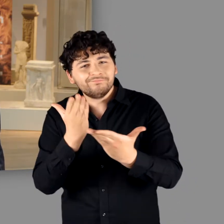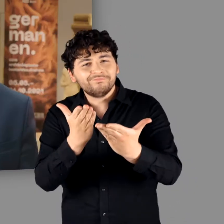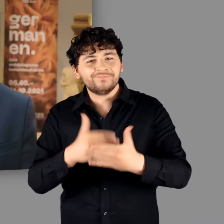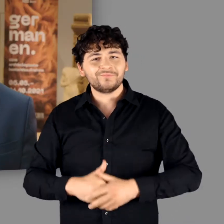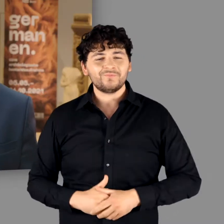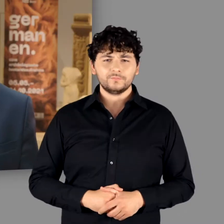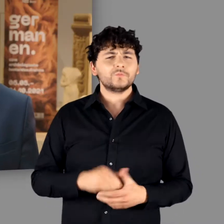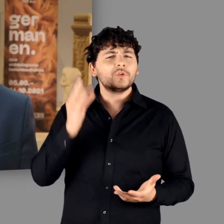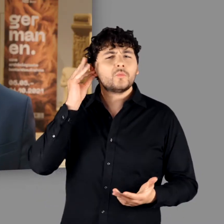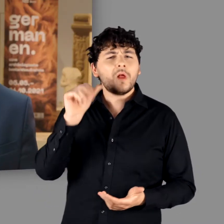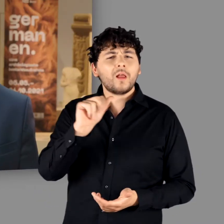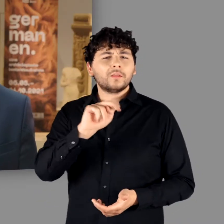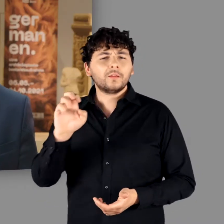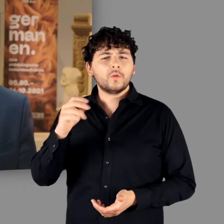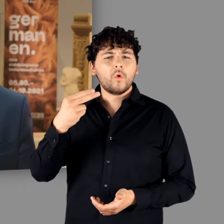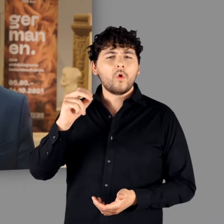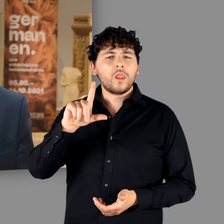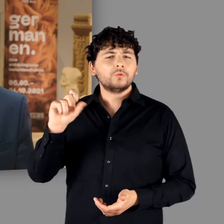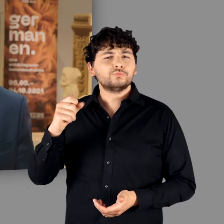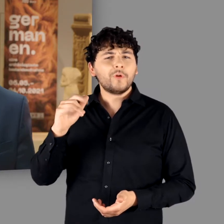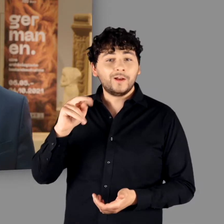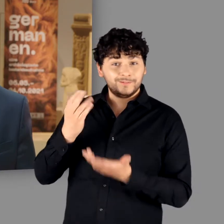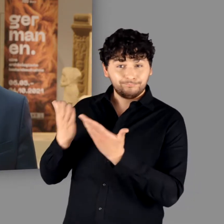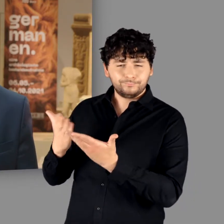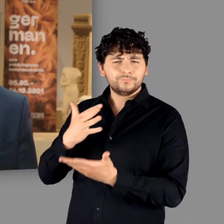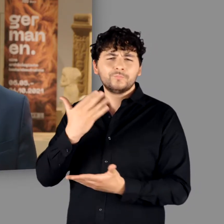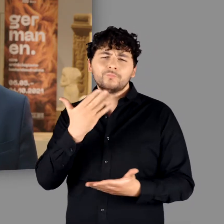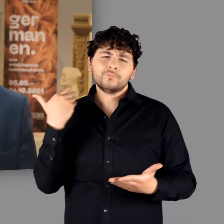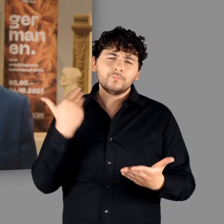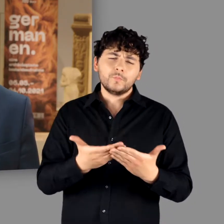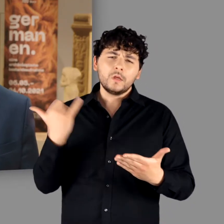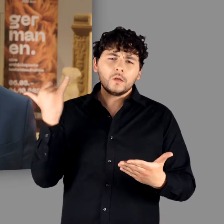Frau Henk-Hollstein, Sie haben während der vergangenen Jahre mit großem Interesse